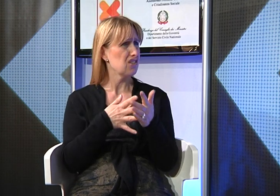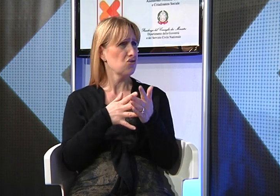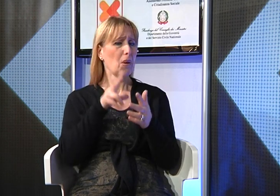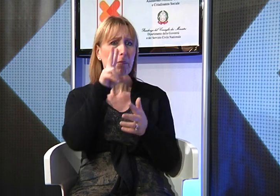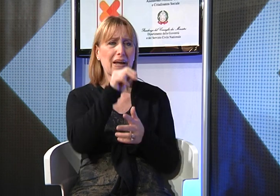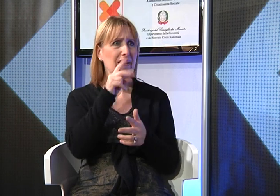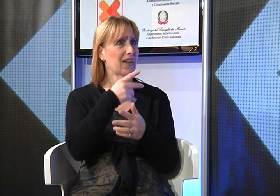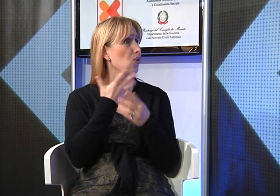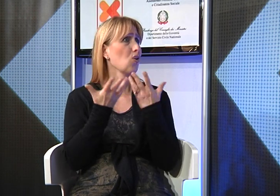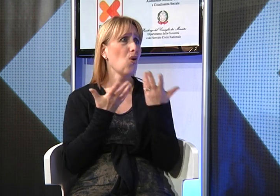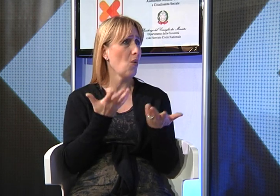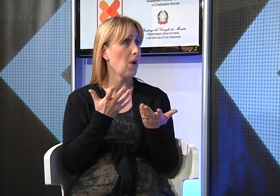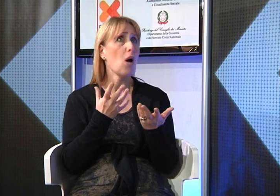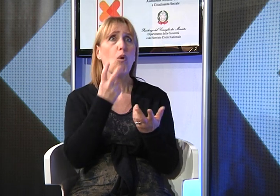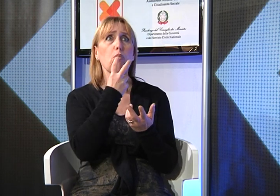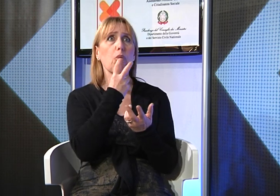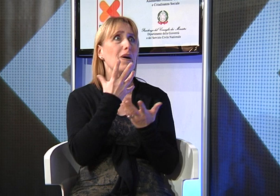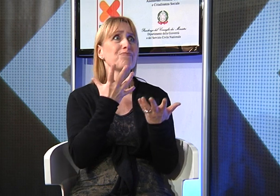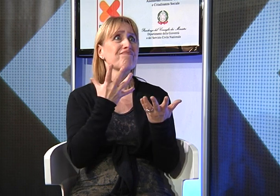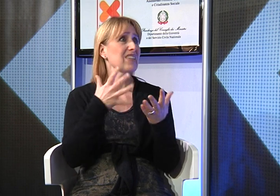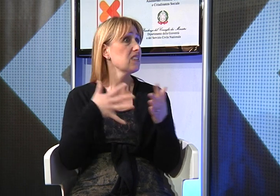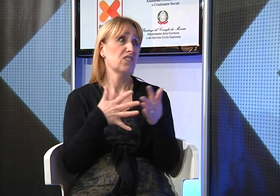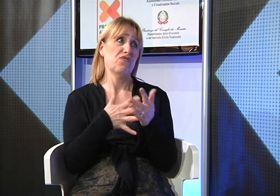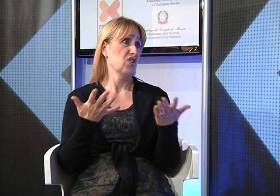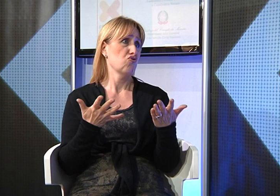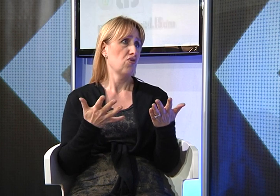ma, mi chiedevo "in che modo?" perchè in realtà incontrava molte difficoltà